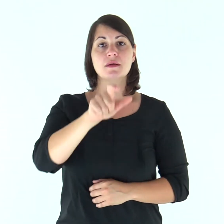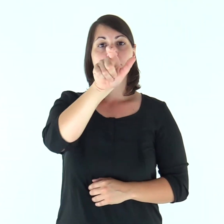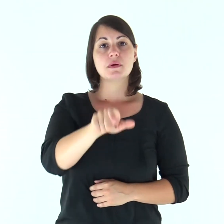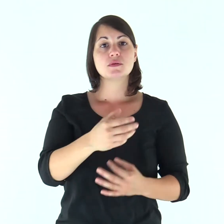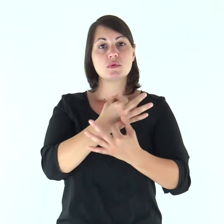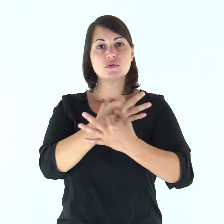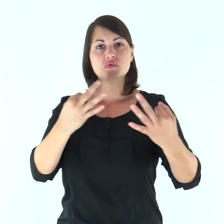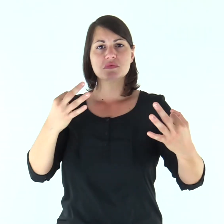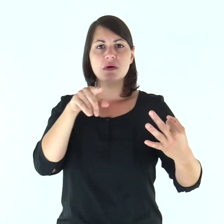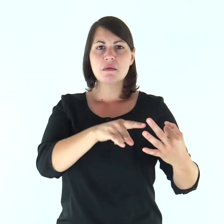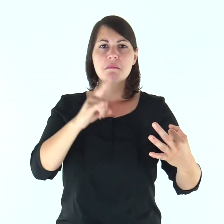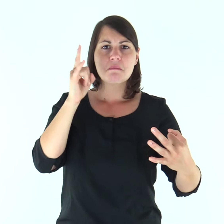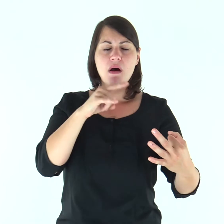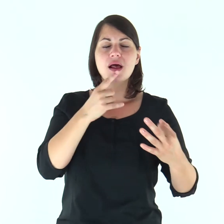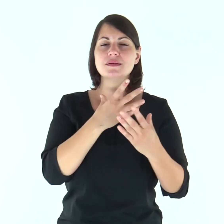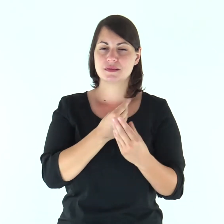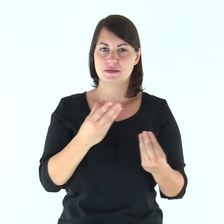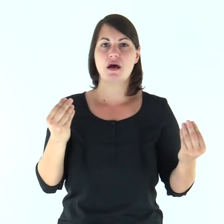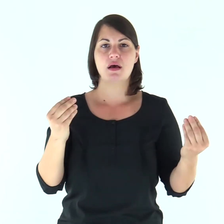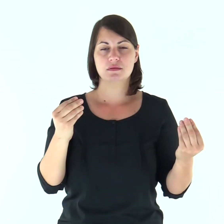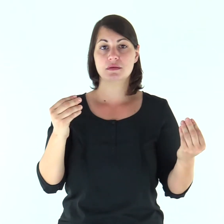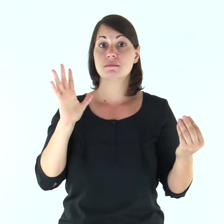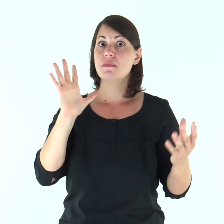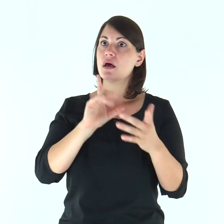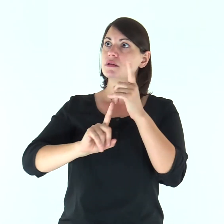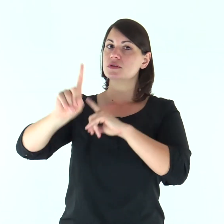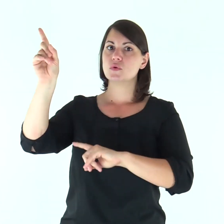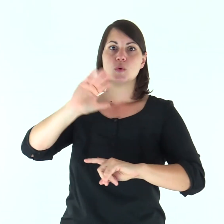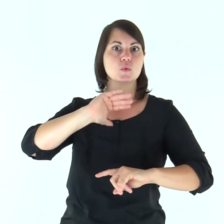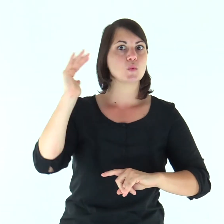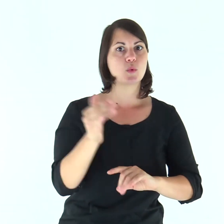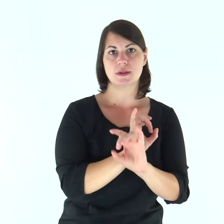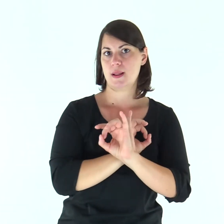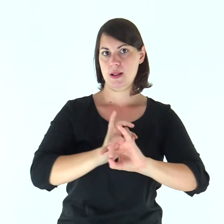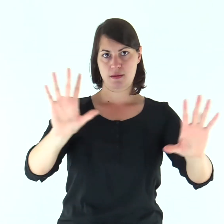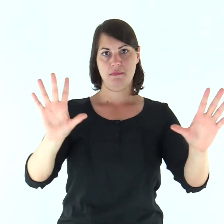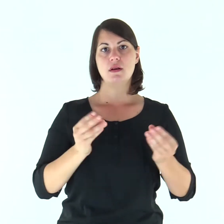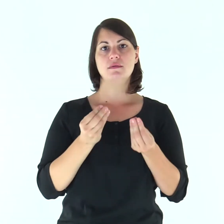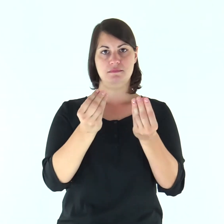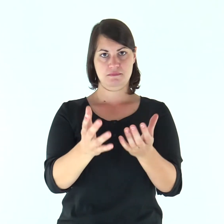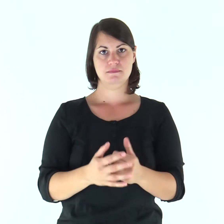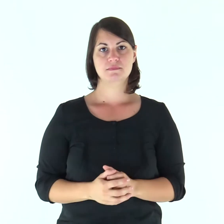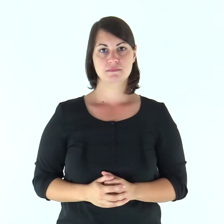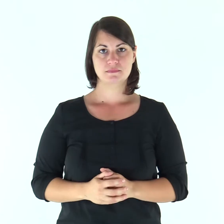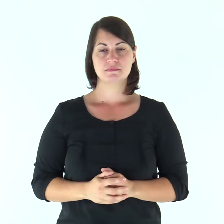Molti sono i mali del giusto, ma da tutti lo libera il Signore.